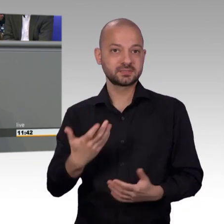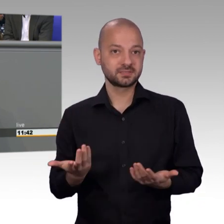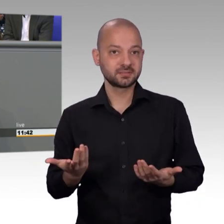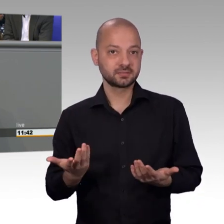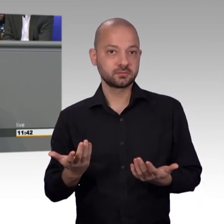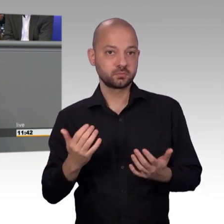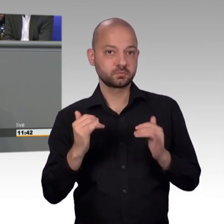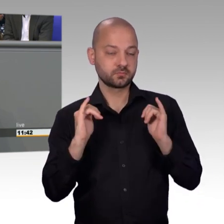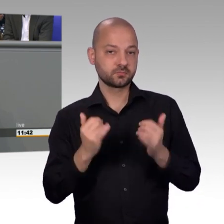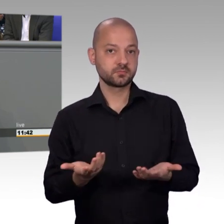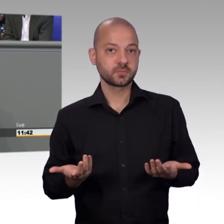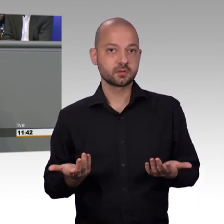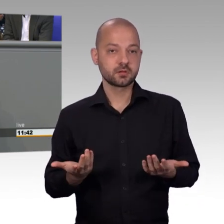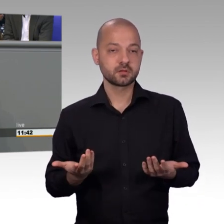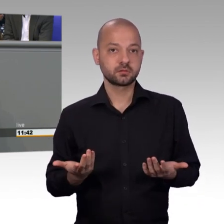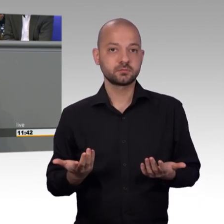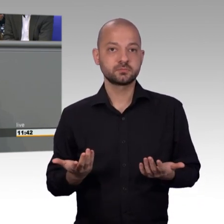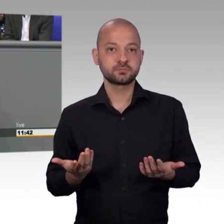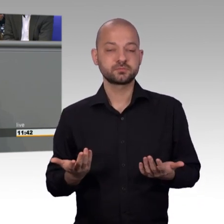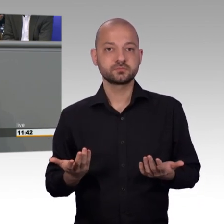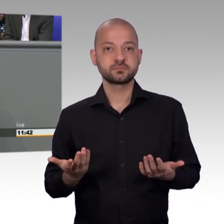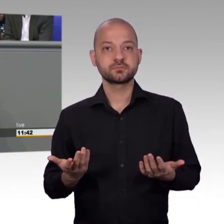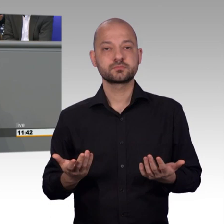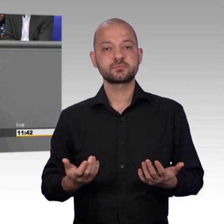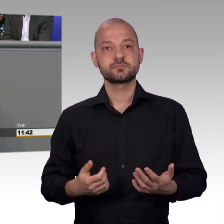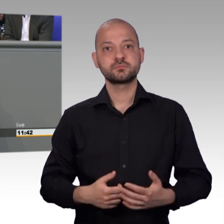denn ich glaube, es ist noch etwas Luft hier nach oben.